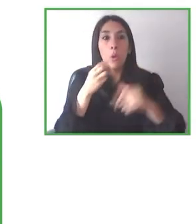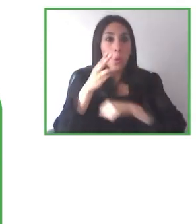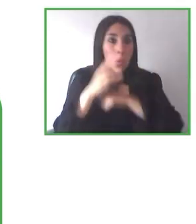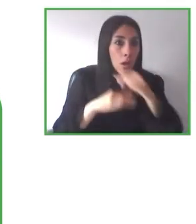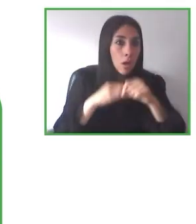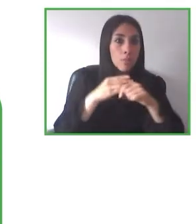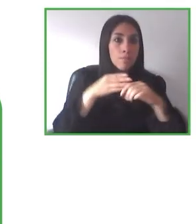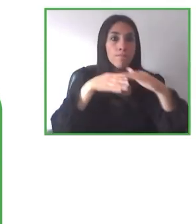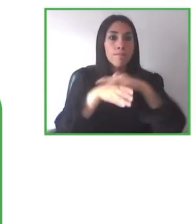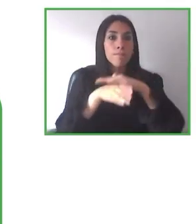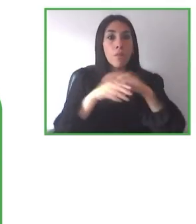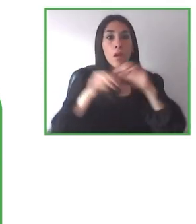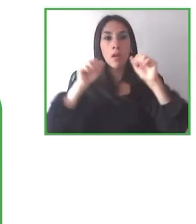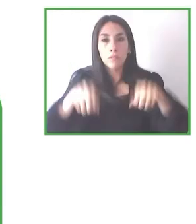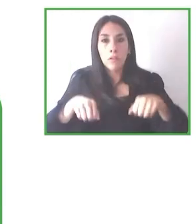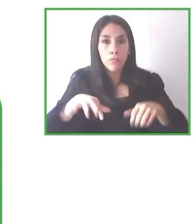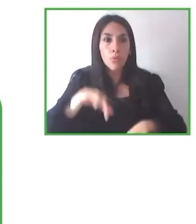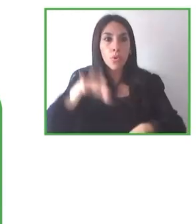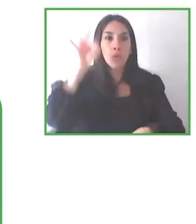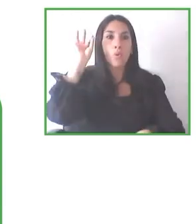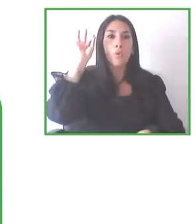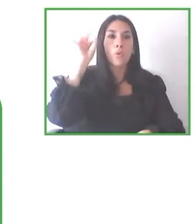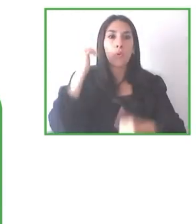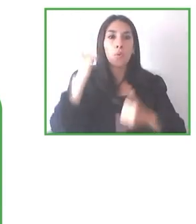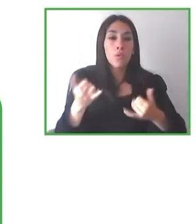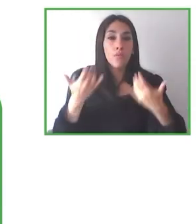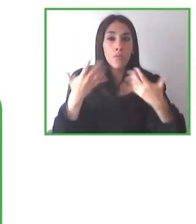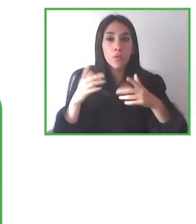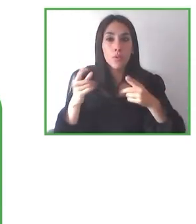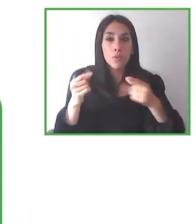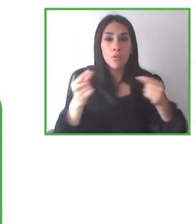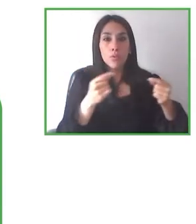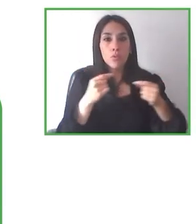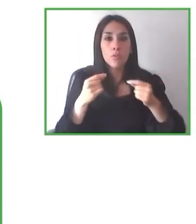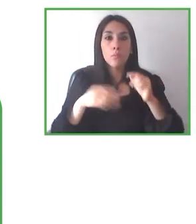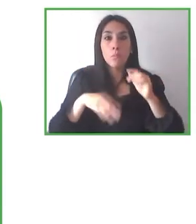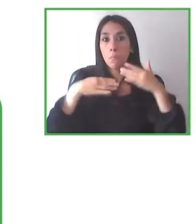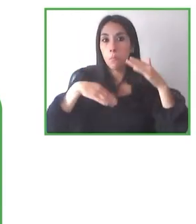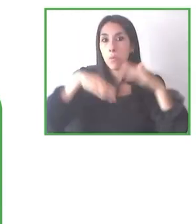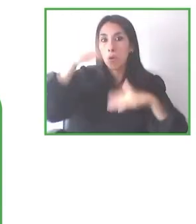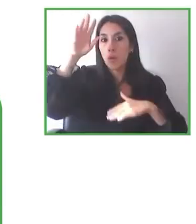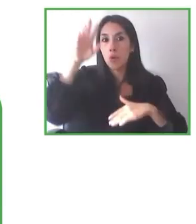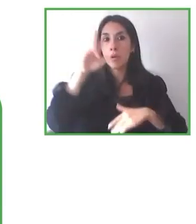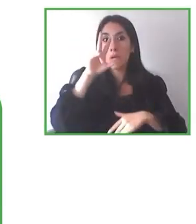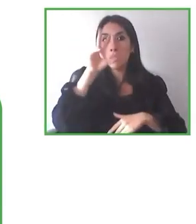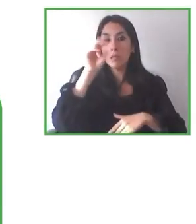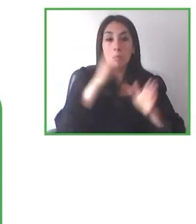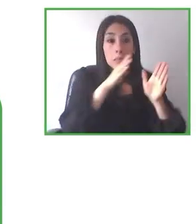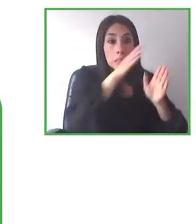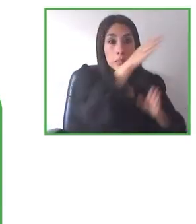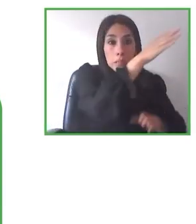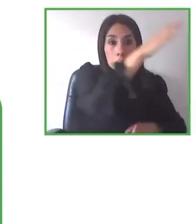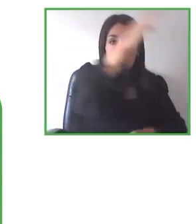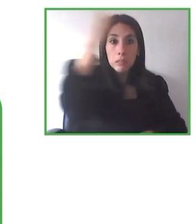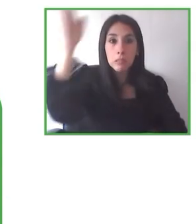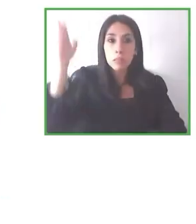condiciones que el resto de la ciudadanía. Y me produce un especial orgullo porque empecé a trabajar en accesibilidad a espacios